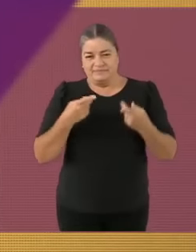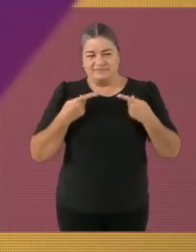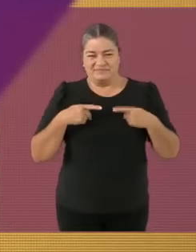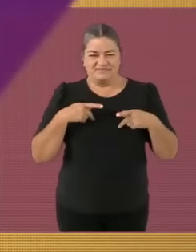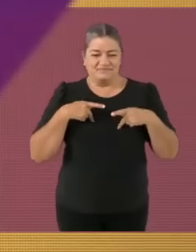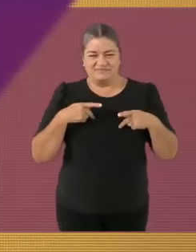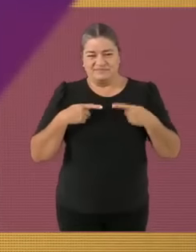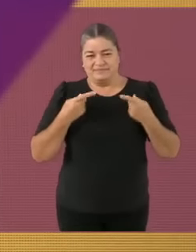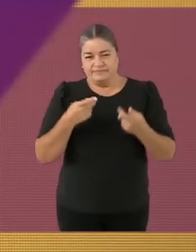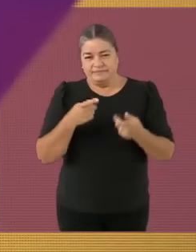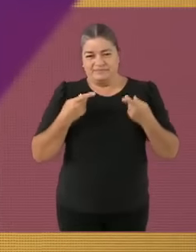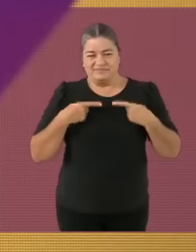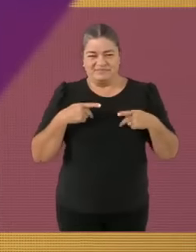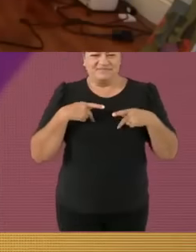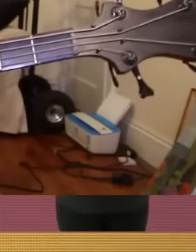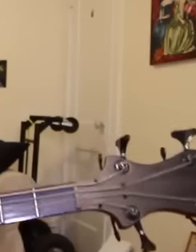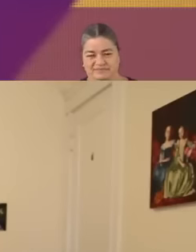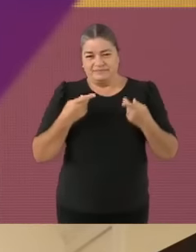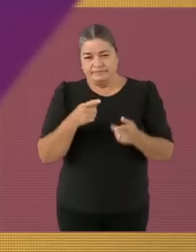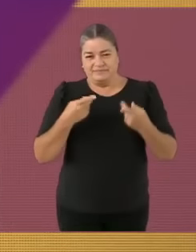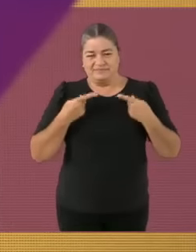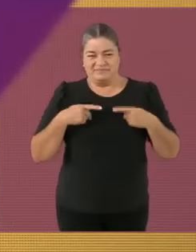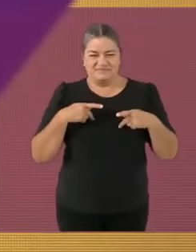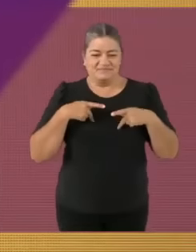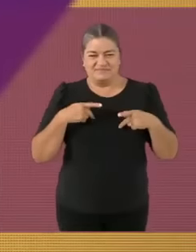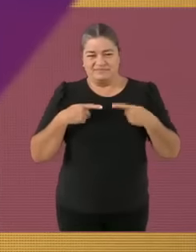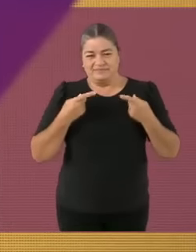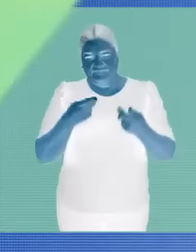*Chiste súper original